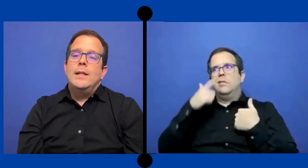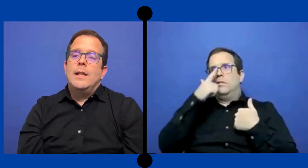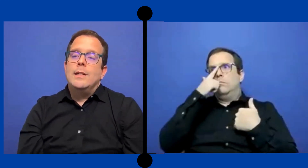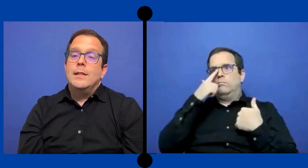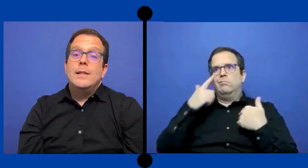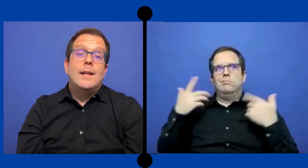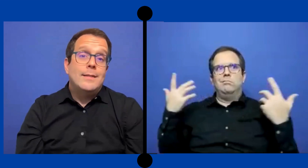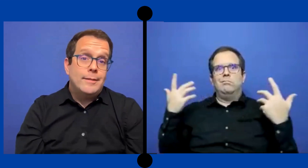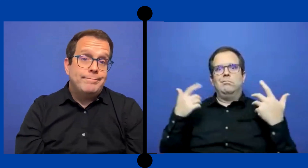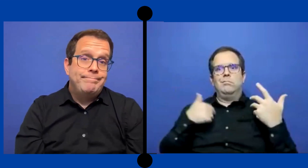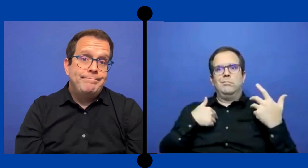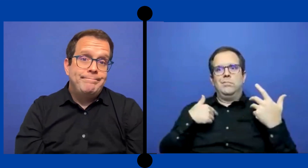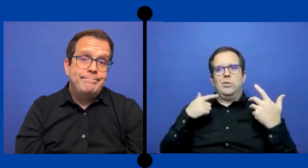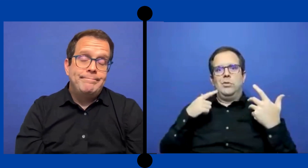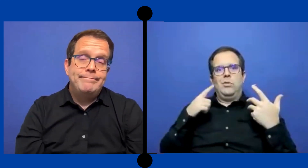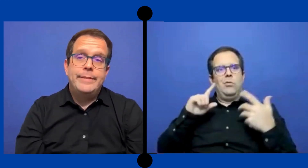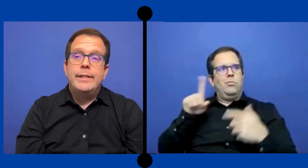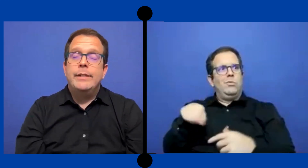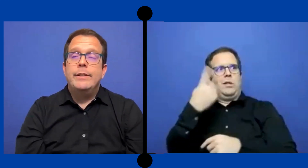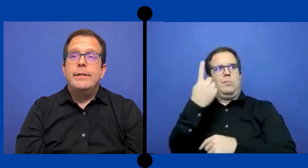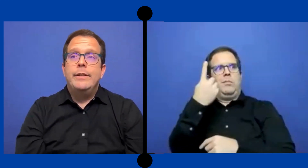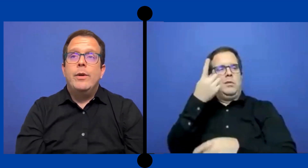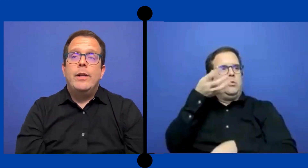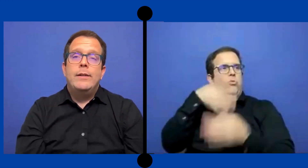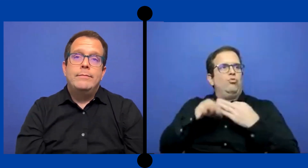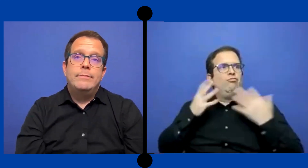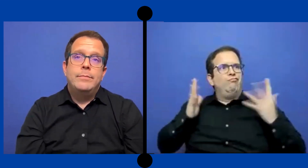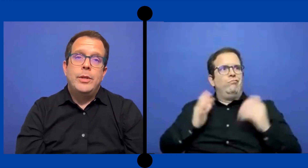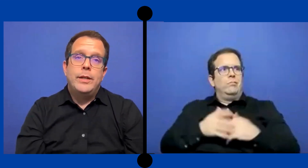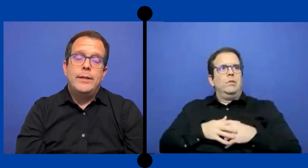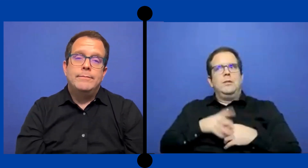Y así tenía que ser. y igual pues